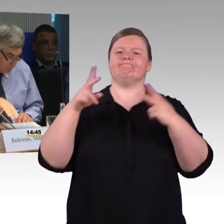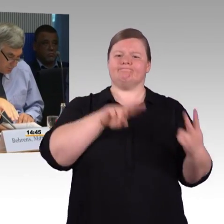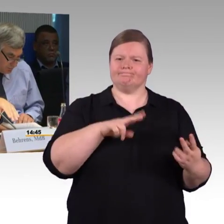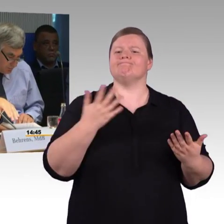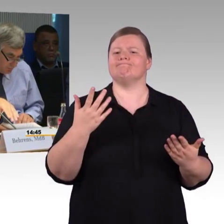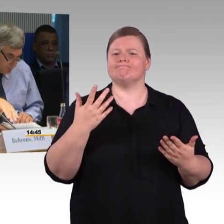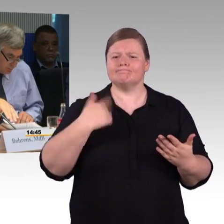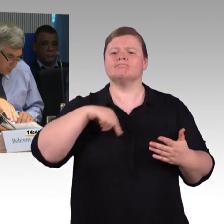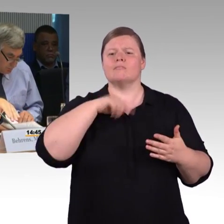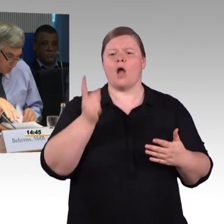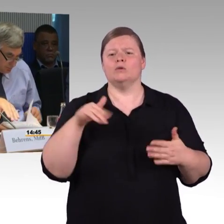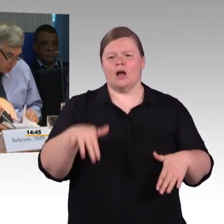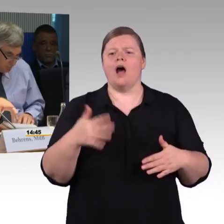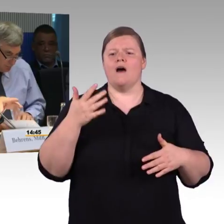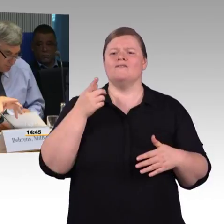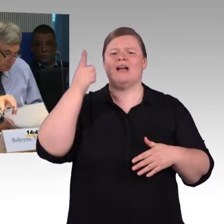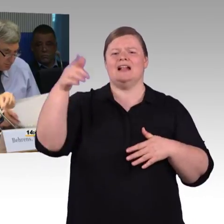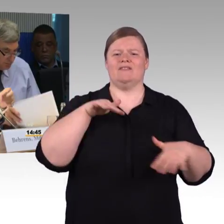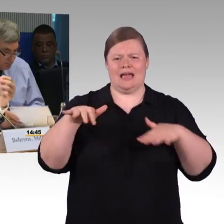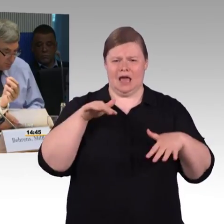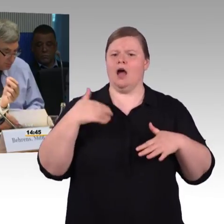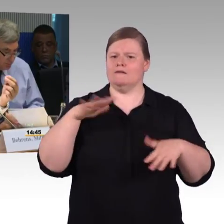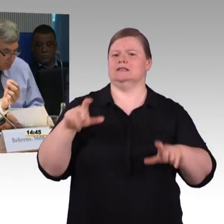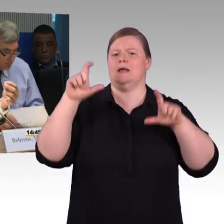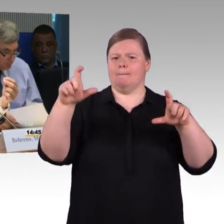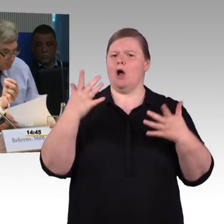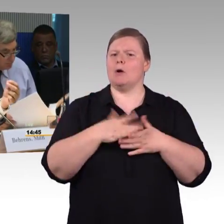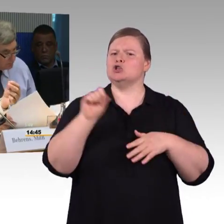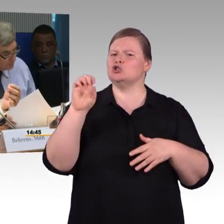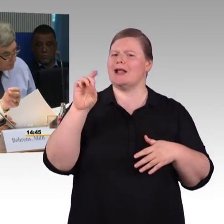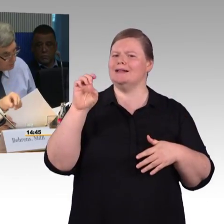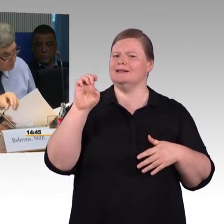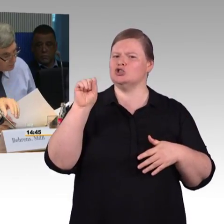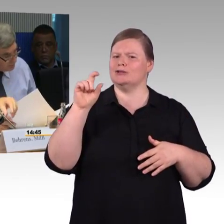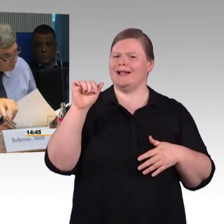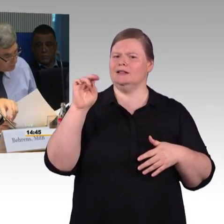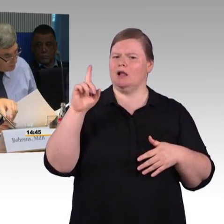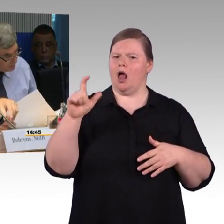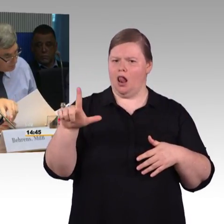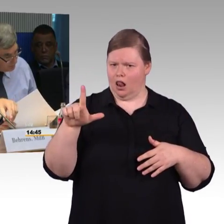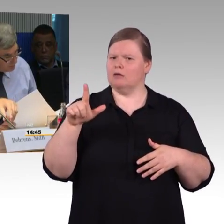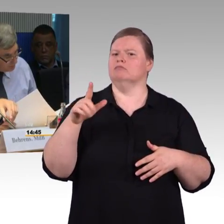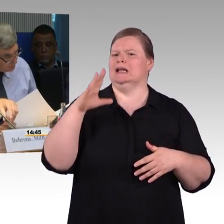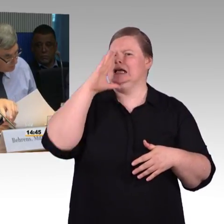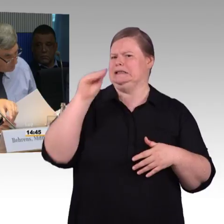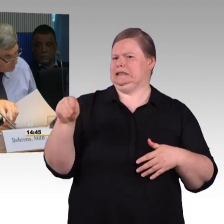Da ist kein Fahrstuhl vorhanden, darum habe ich gefragt, gibt es da eine Priorisierung für solche Art von Haltepunkten